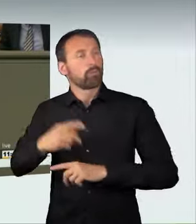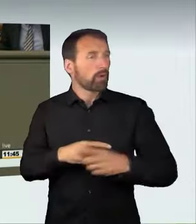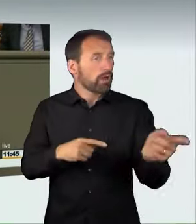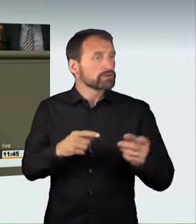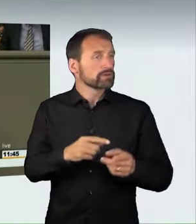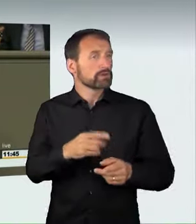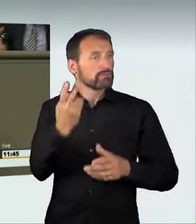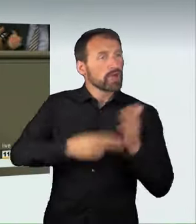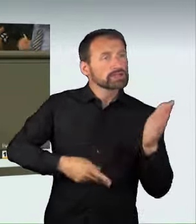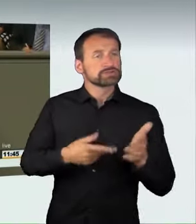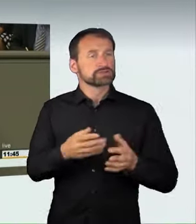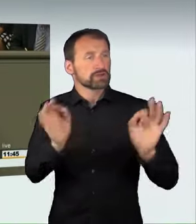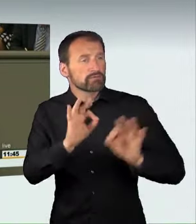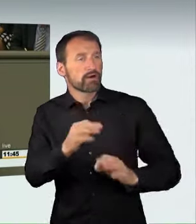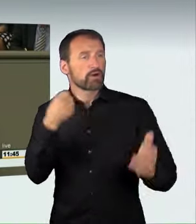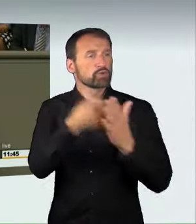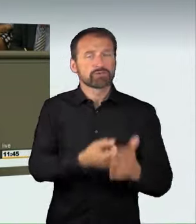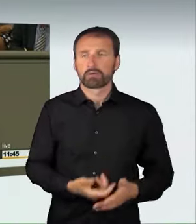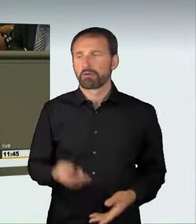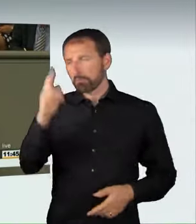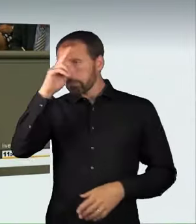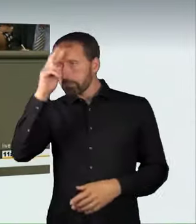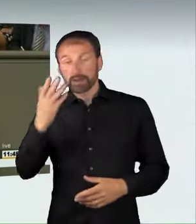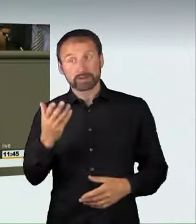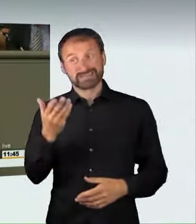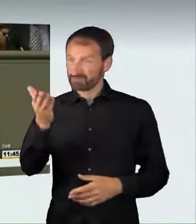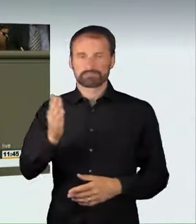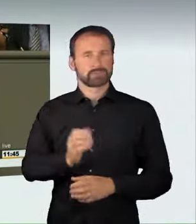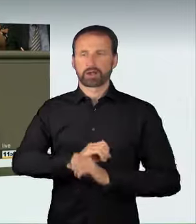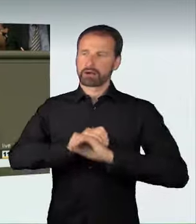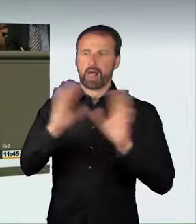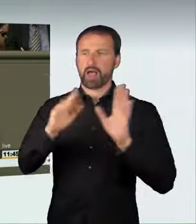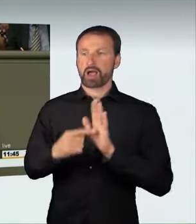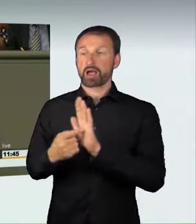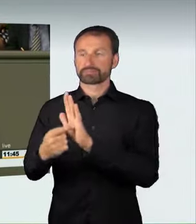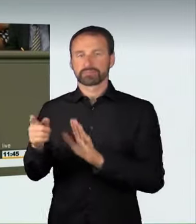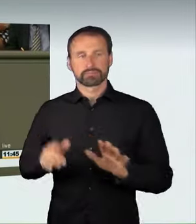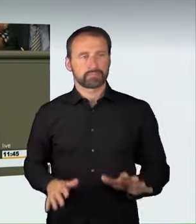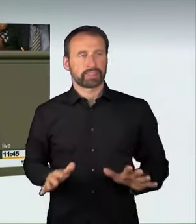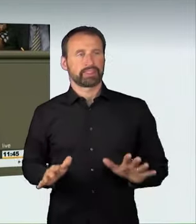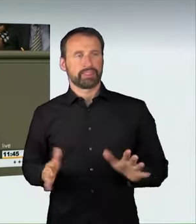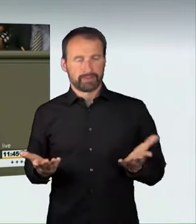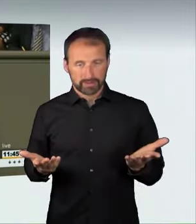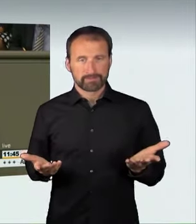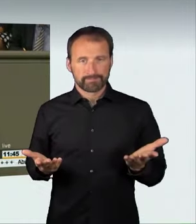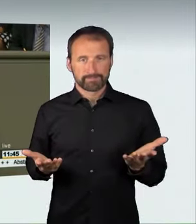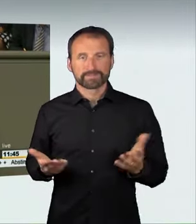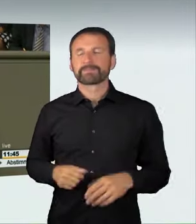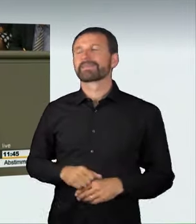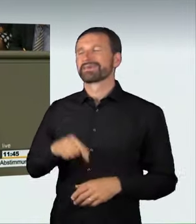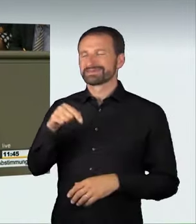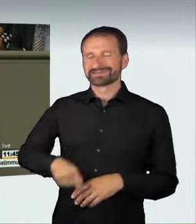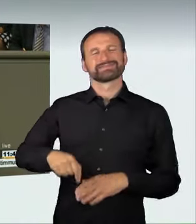eine sehr klare Sprache. Wir schaffen die Voraussetzungen für ein Fahrverbot